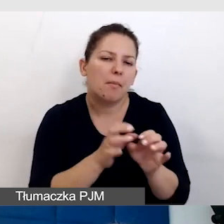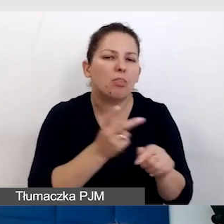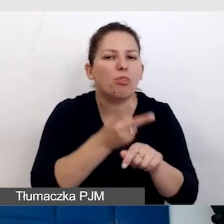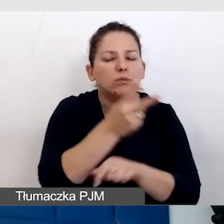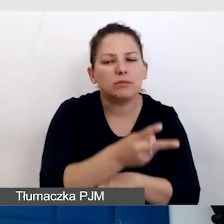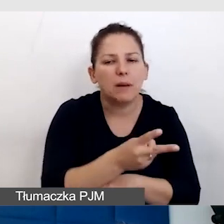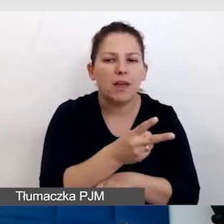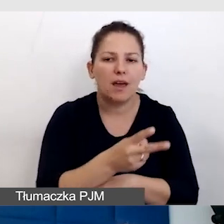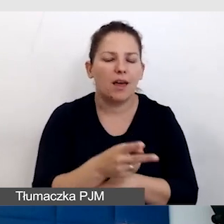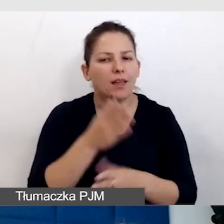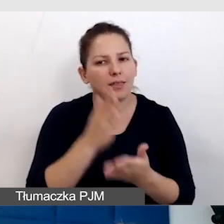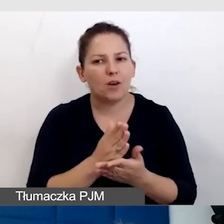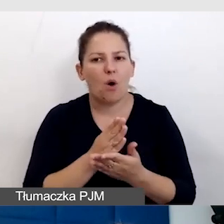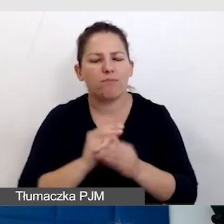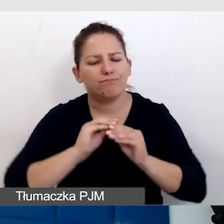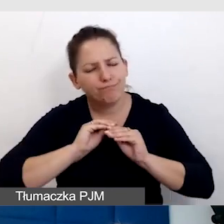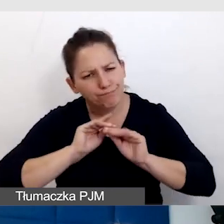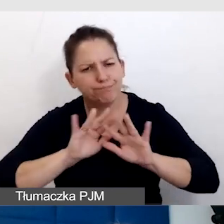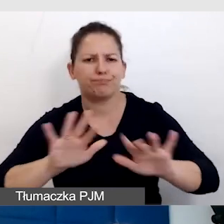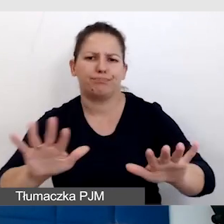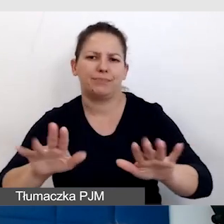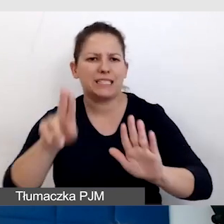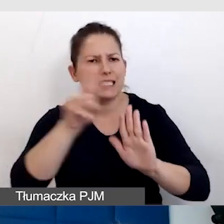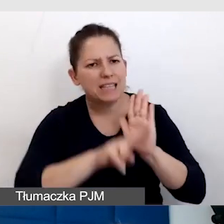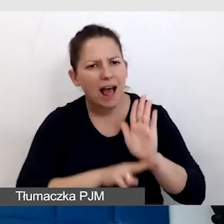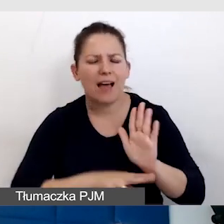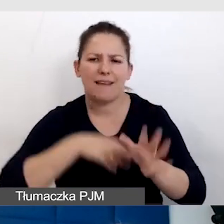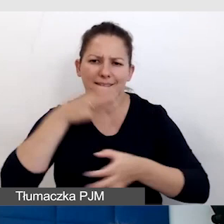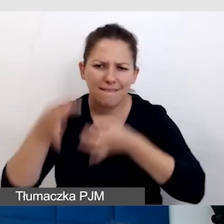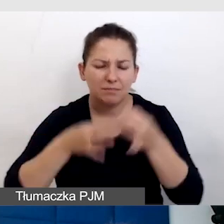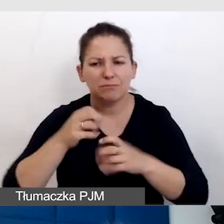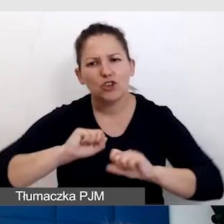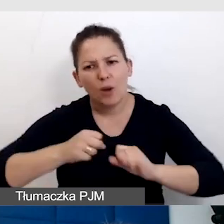Tylko rozpowszechniać to w standardach i działaniach całej instytucji.